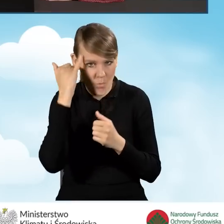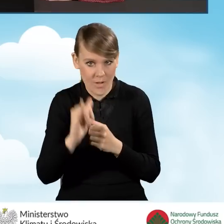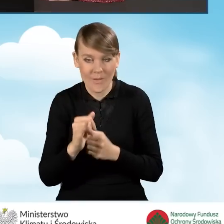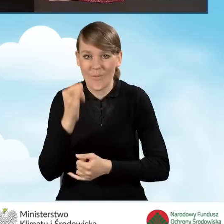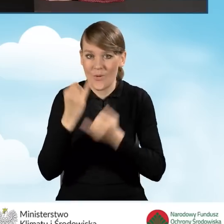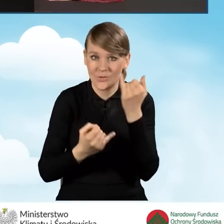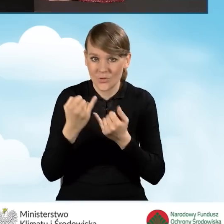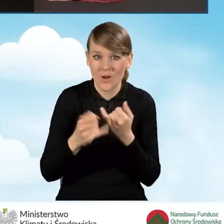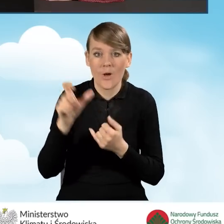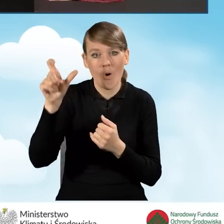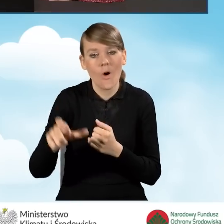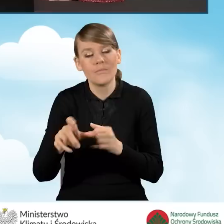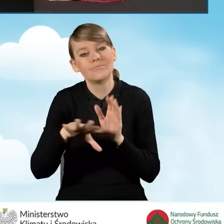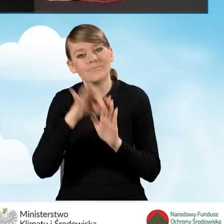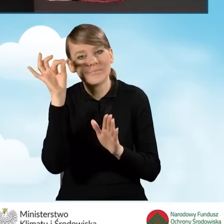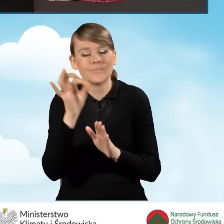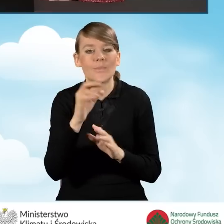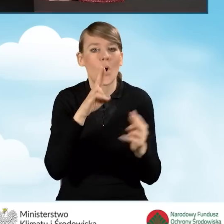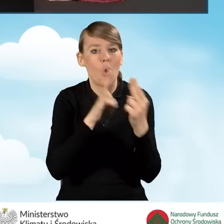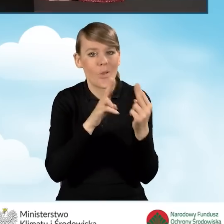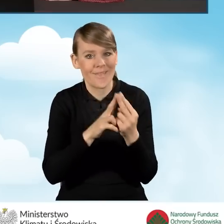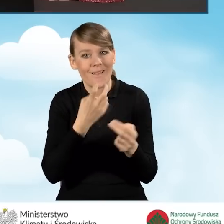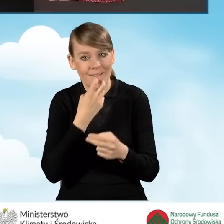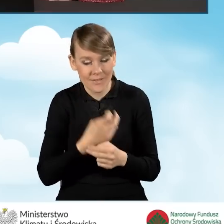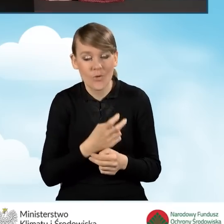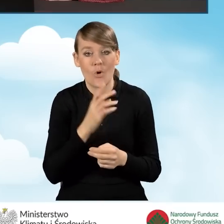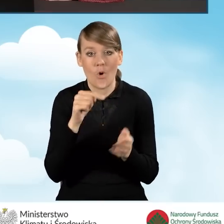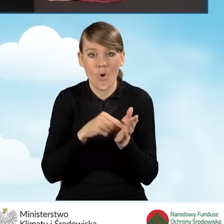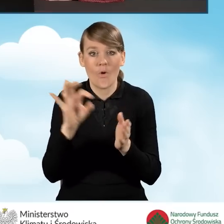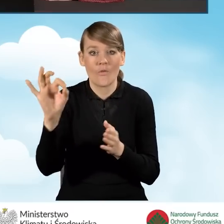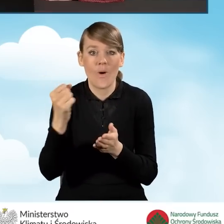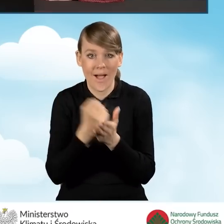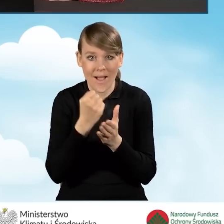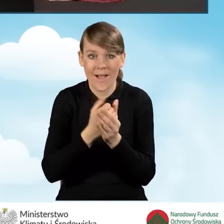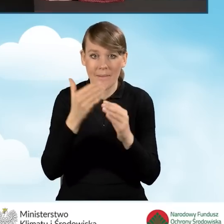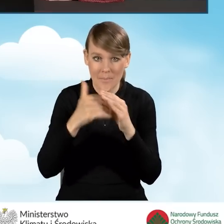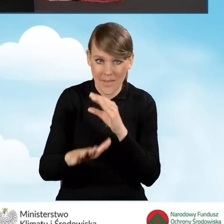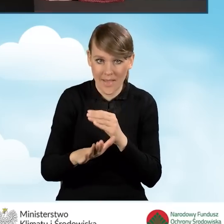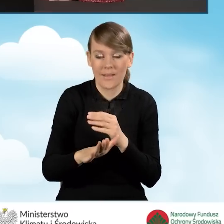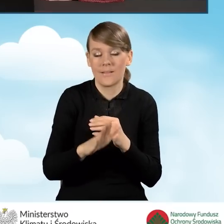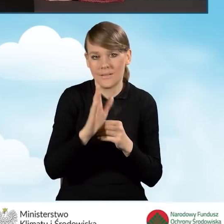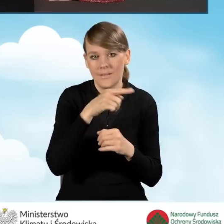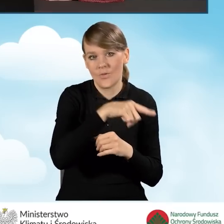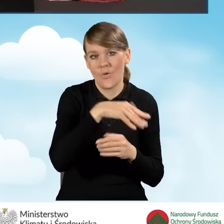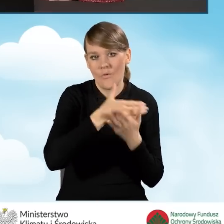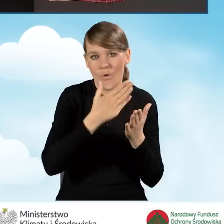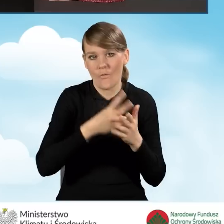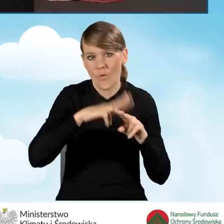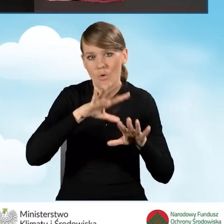o kontakt elektroniczny, to właśnie na ten adres e-mail będzie kontaktował się z nim Wojewódzki Fundusz Ochrony Środowiska.